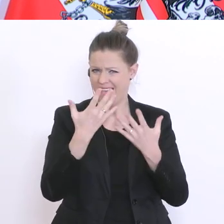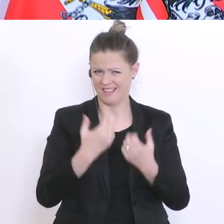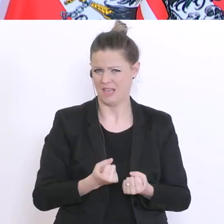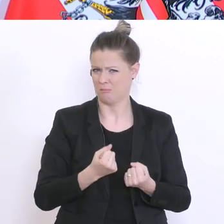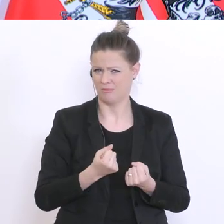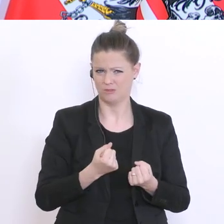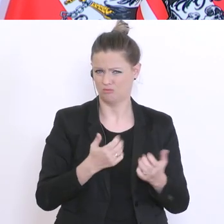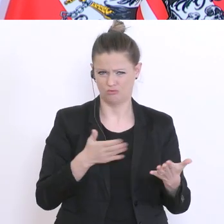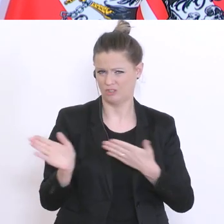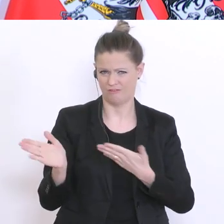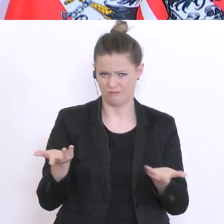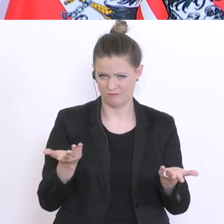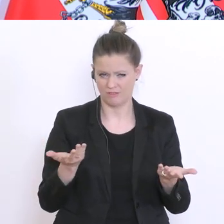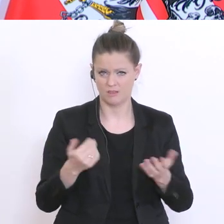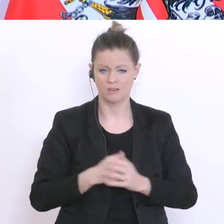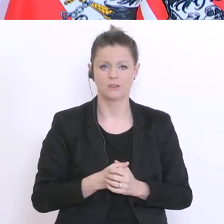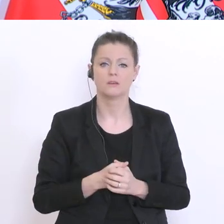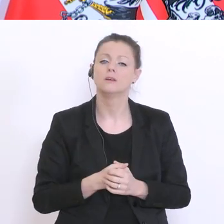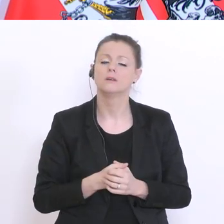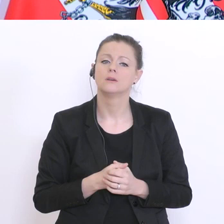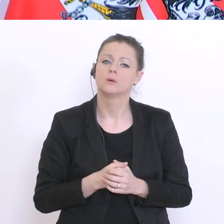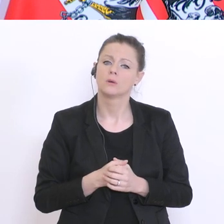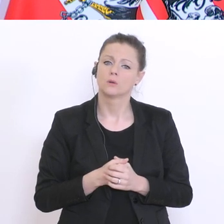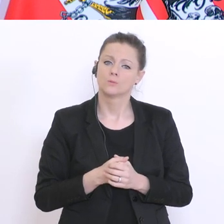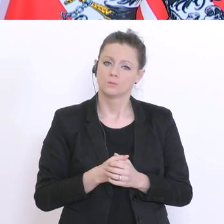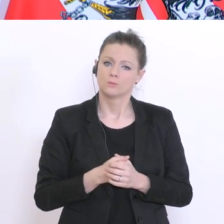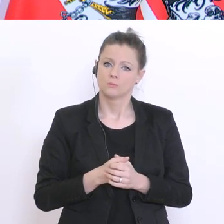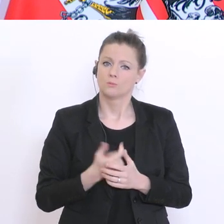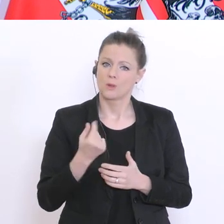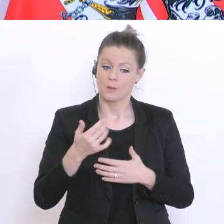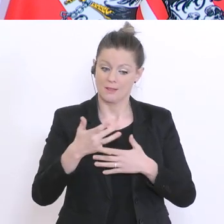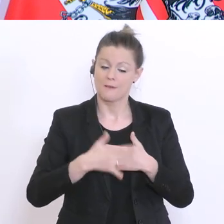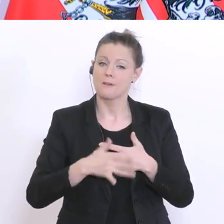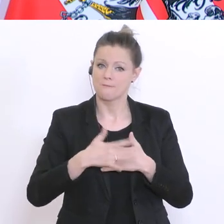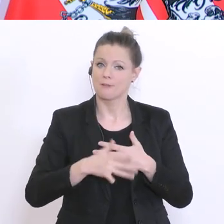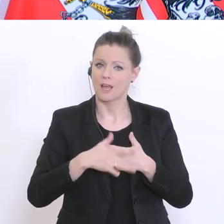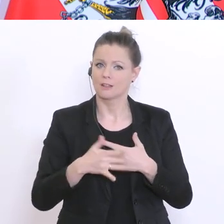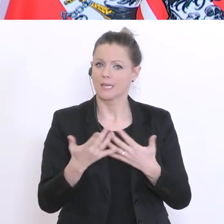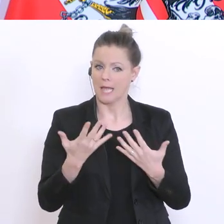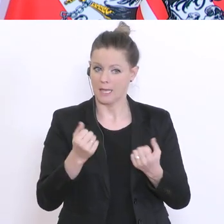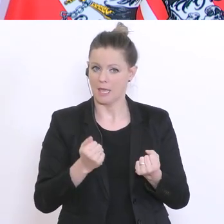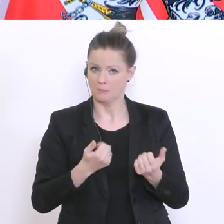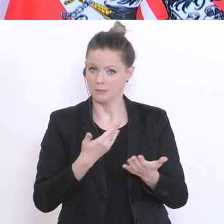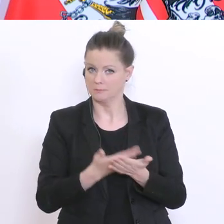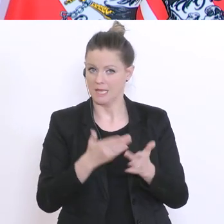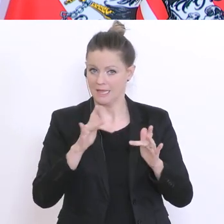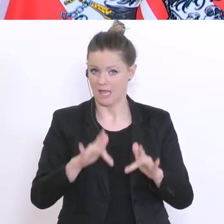Erhebung stattfinden – am Freitag vielleicht vorliegen, zumindest im Laufe des Wochenendes.